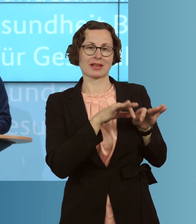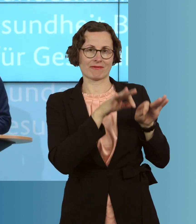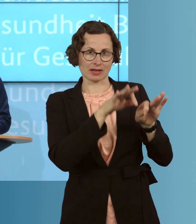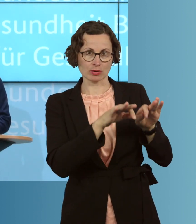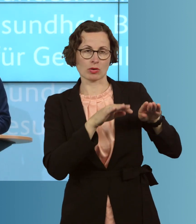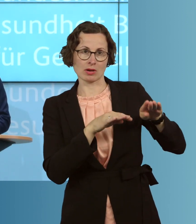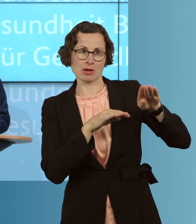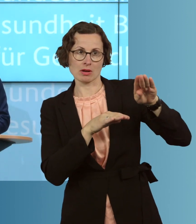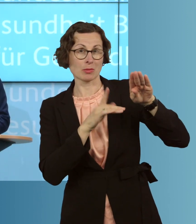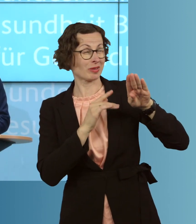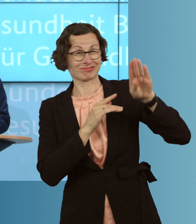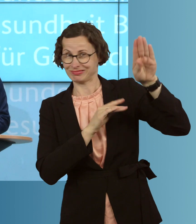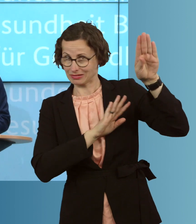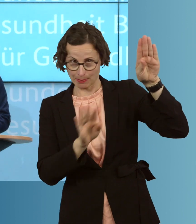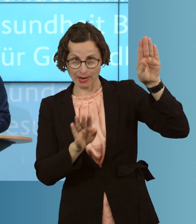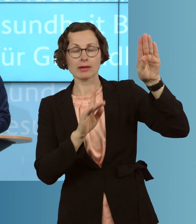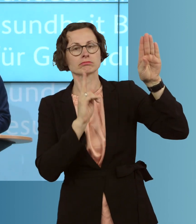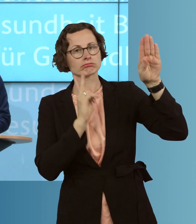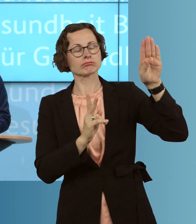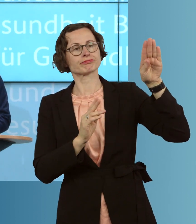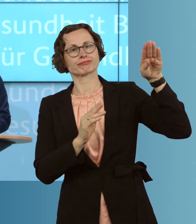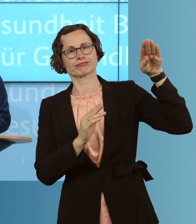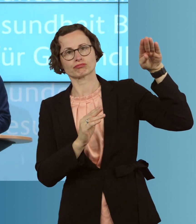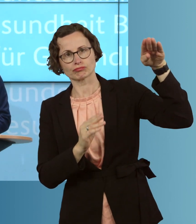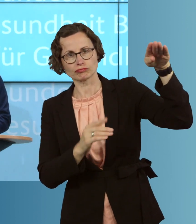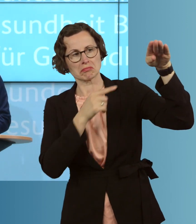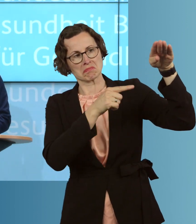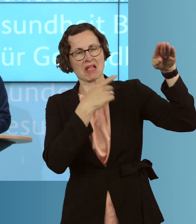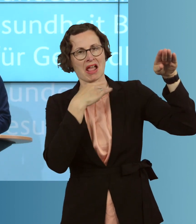dass aus der dynamischen Entwicklung, die wir Anfang, Mitte März gesehen haben,